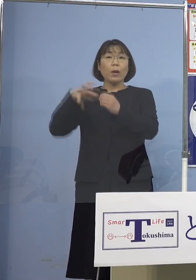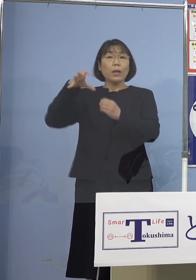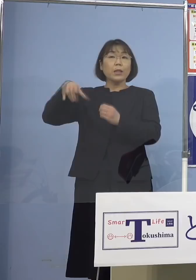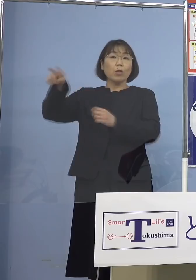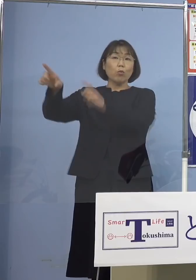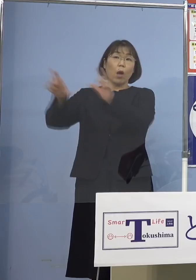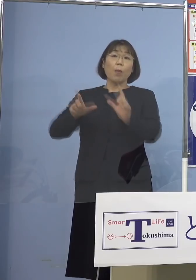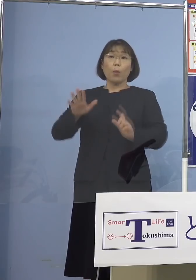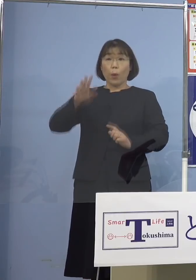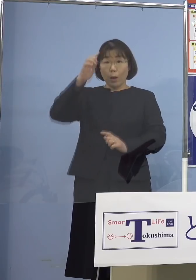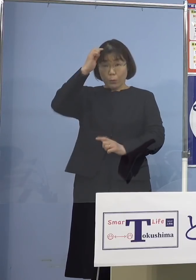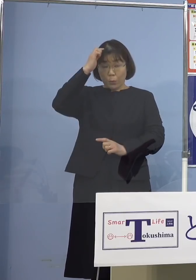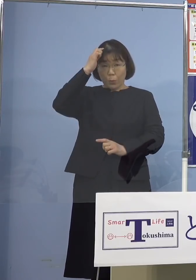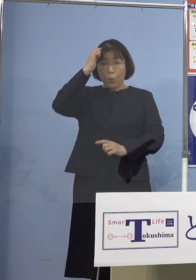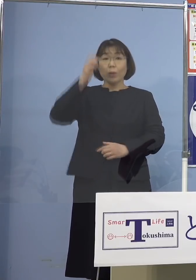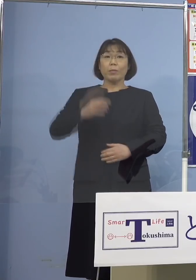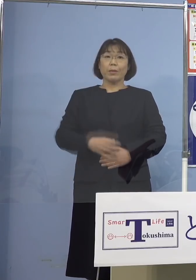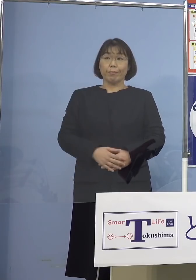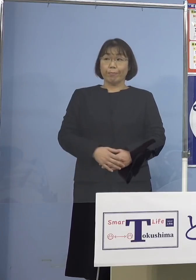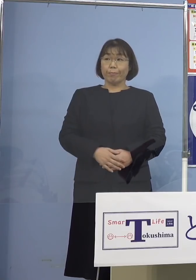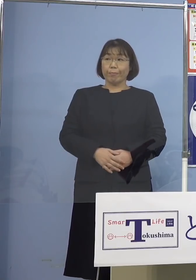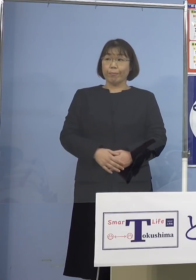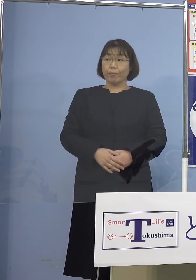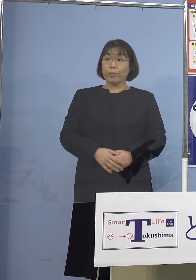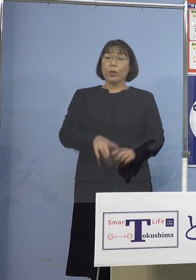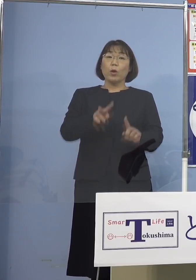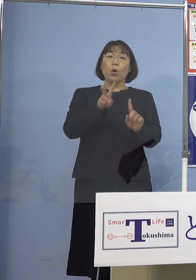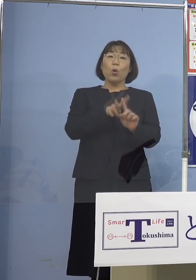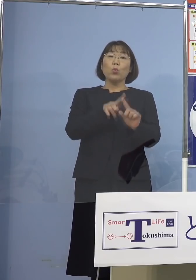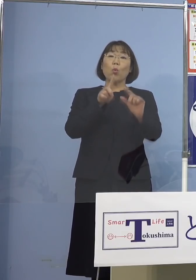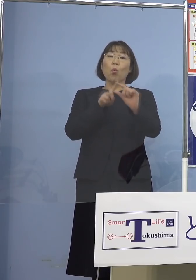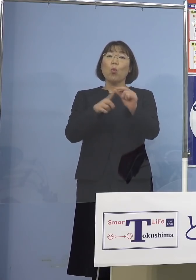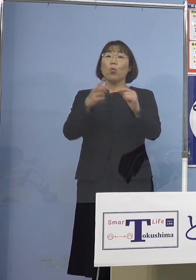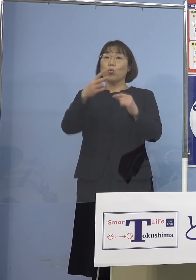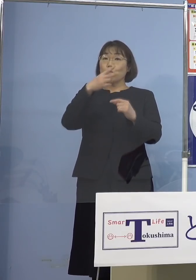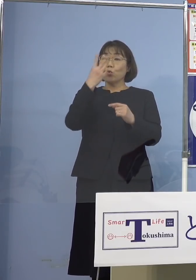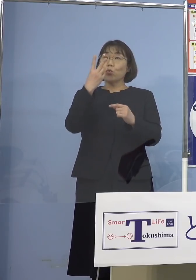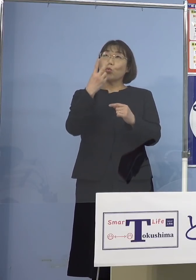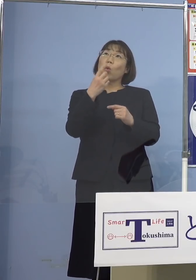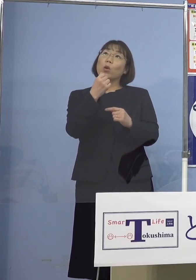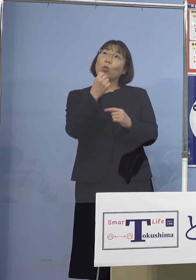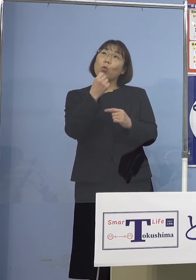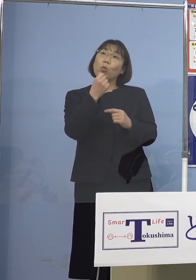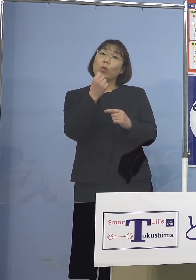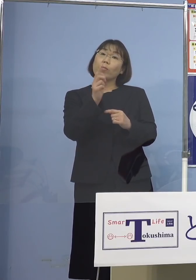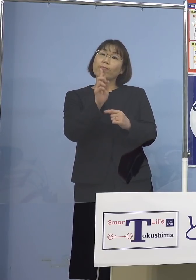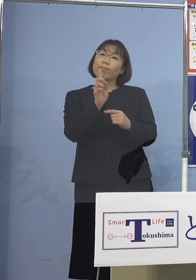（四国放送） 続いて小、中、高は土曜日だから あれですかね、休校